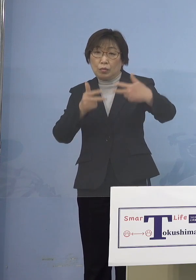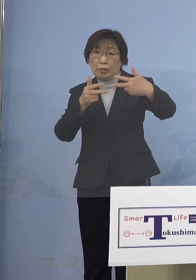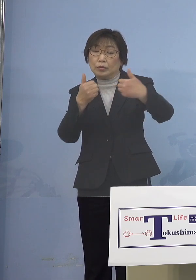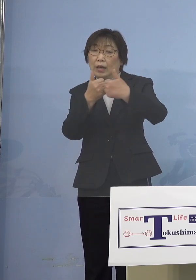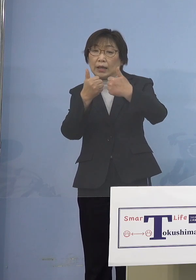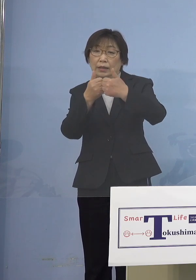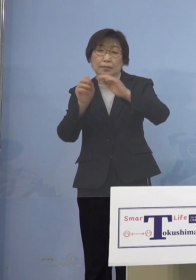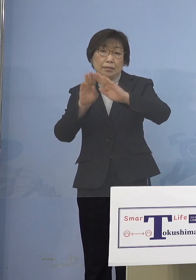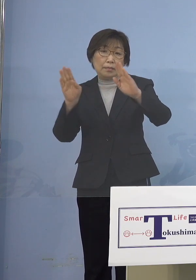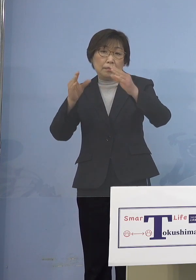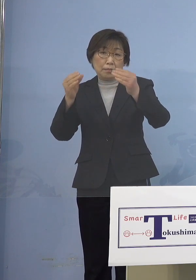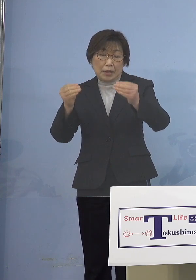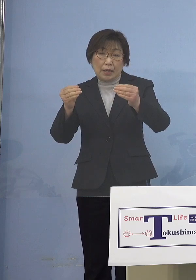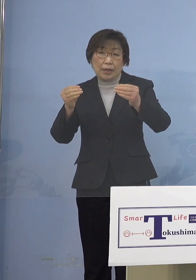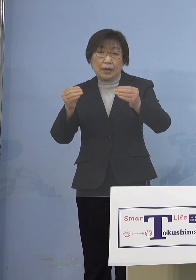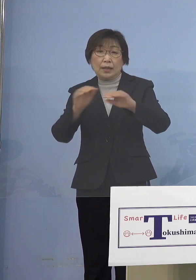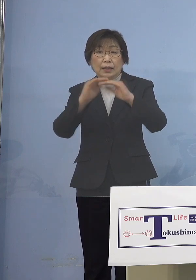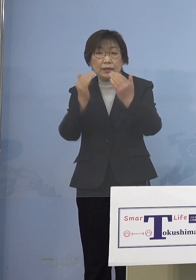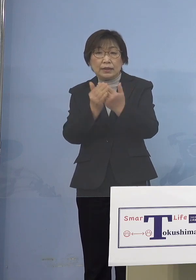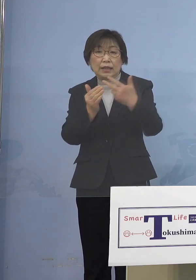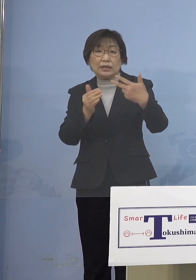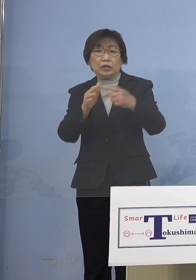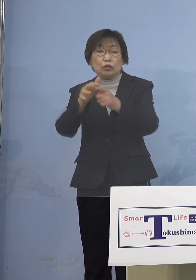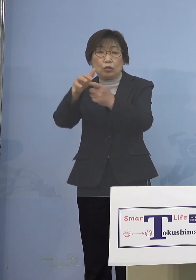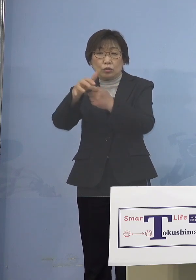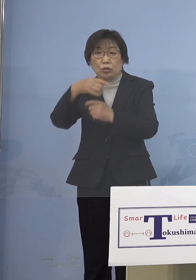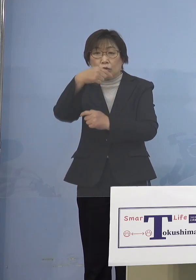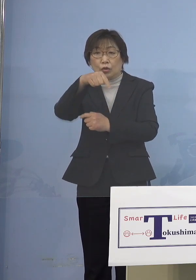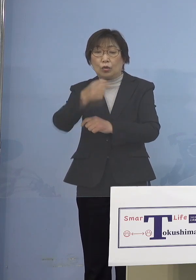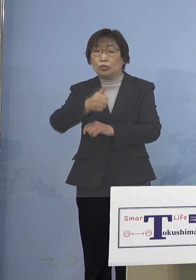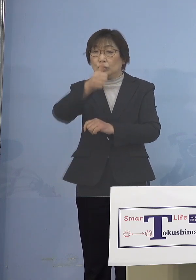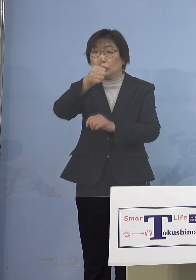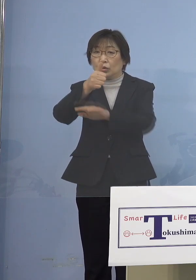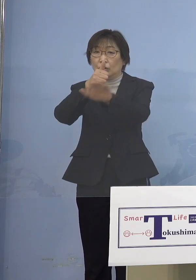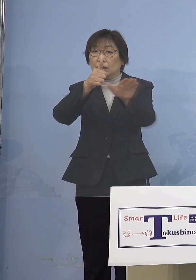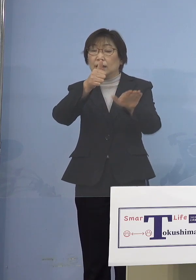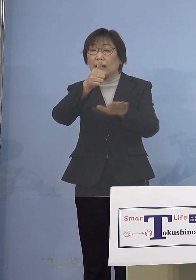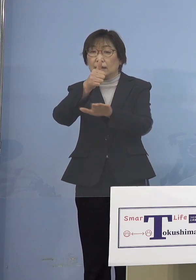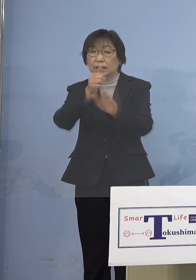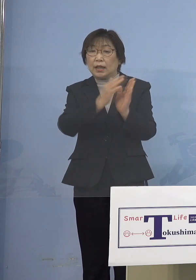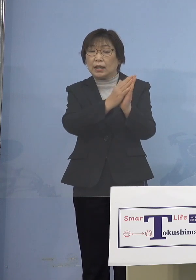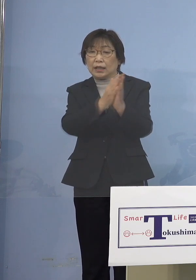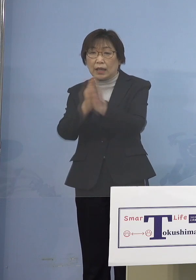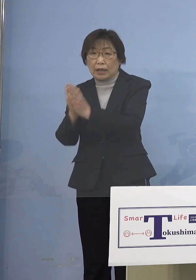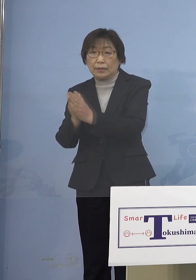全市町村の教育長さんに対して ご依頼を申し上げたところであります